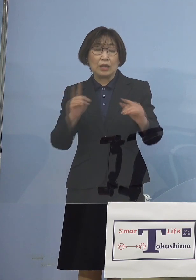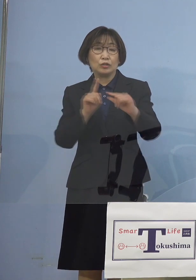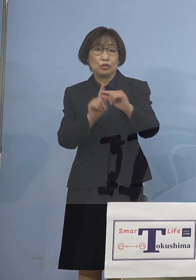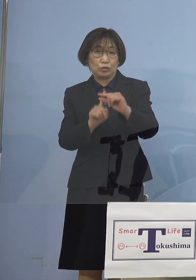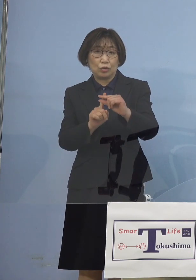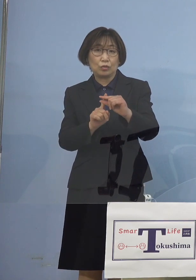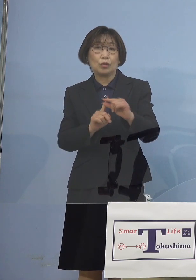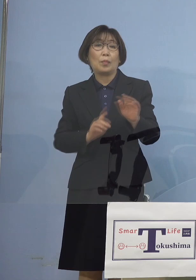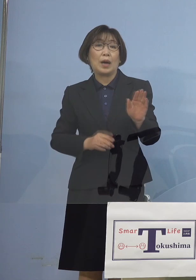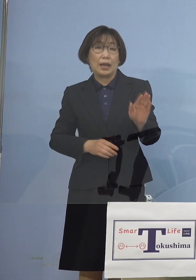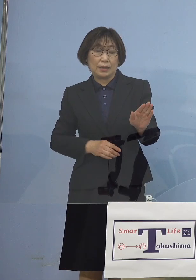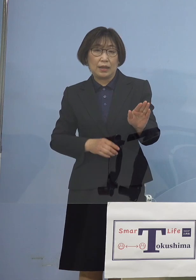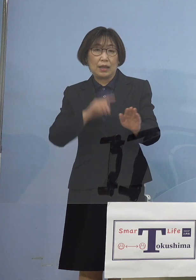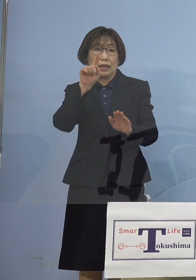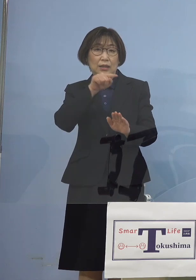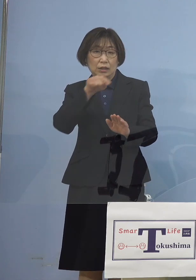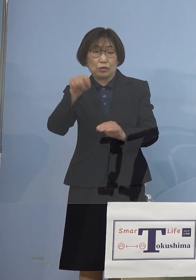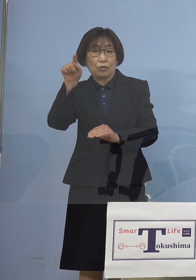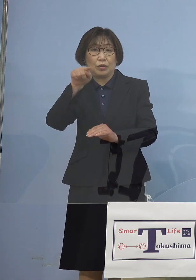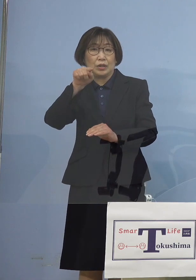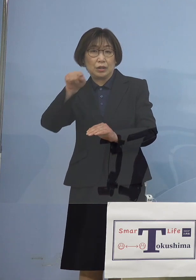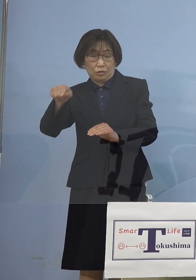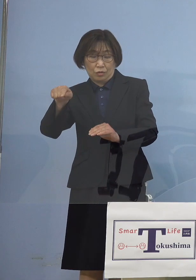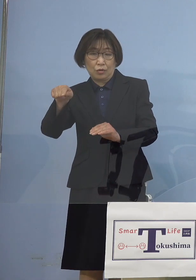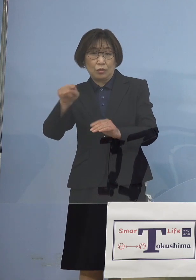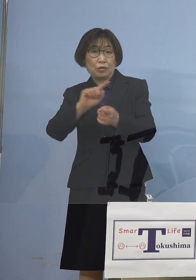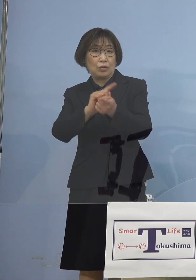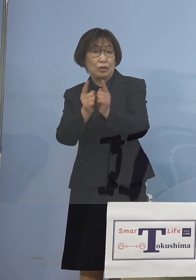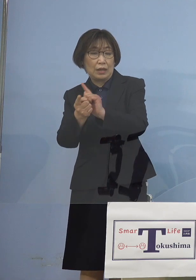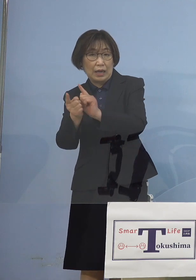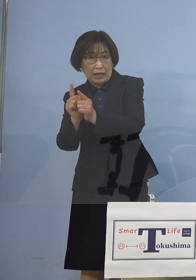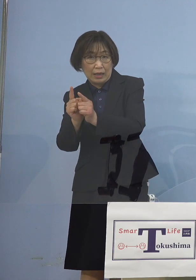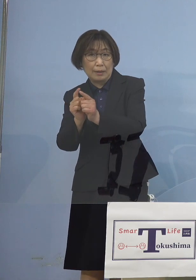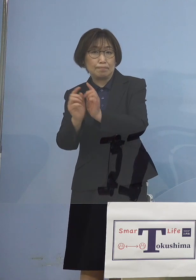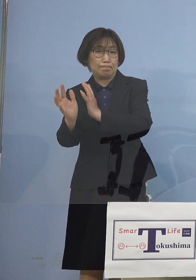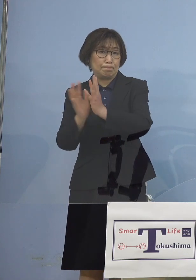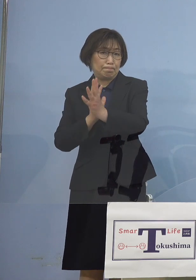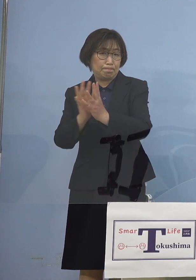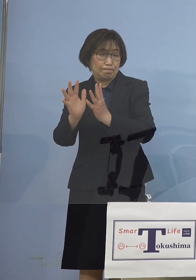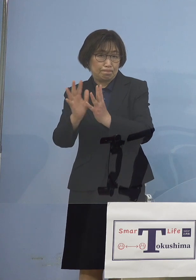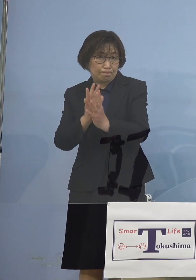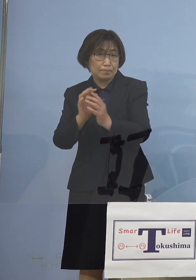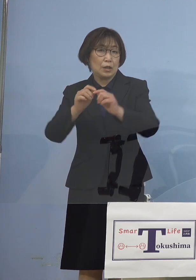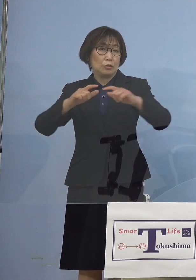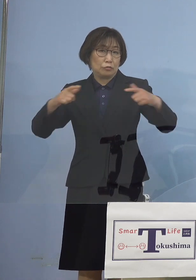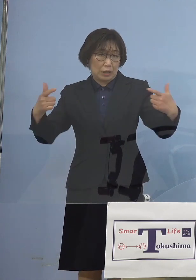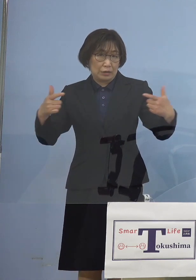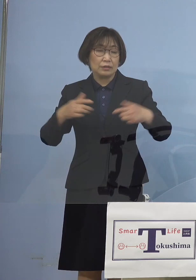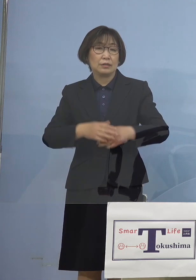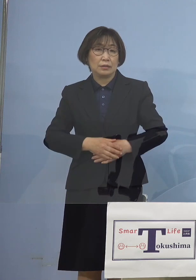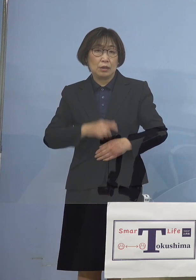人と人との流れが非常に活発になる ということで徳島県においては